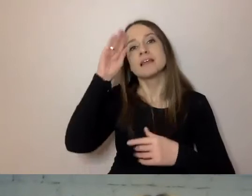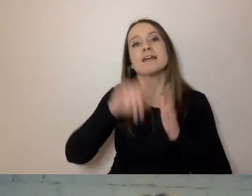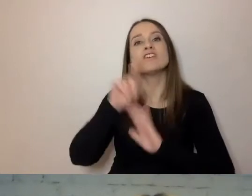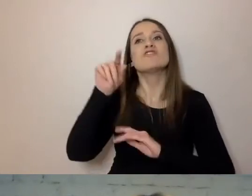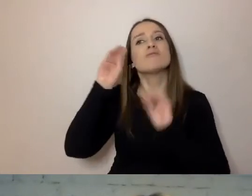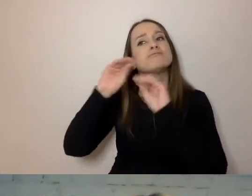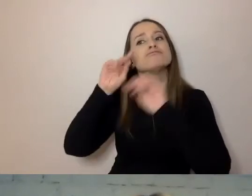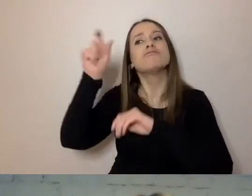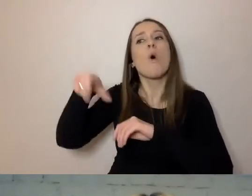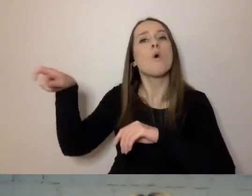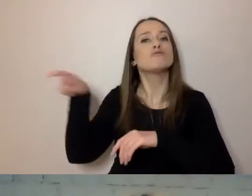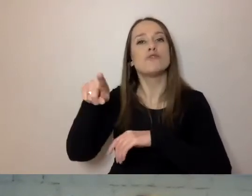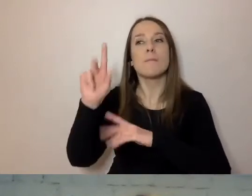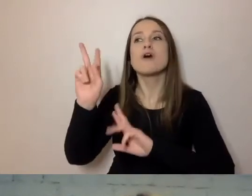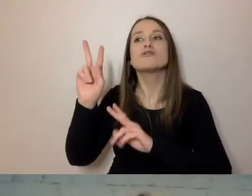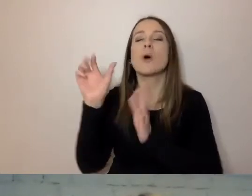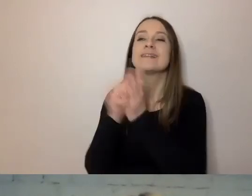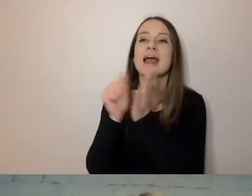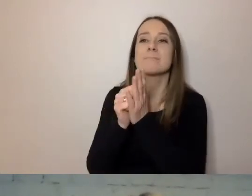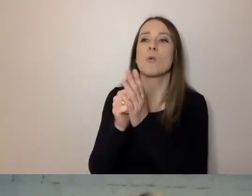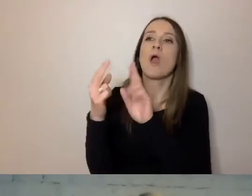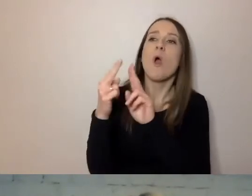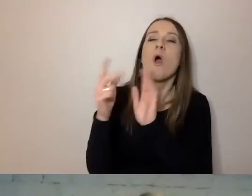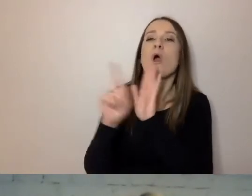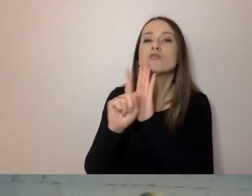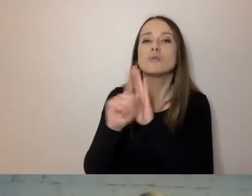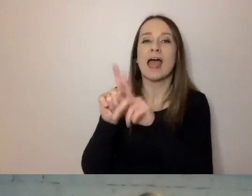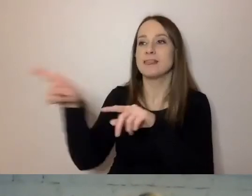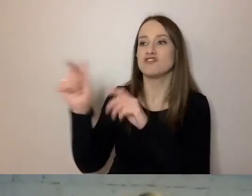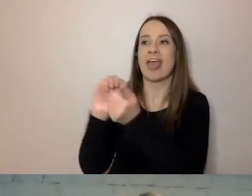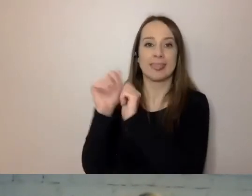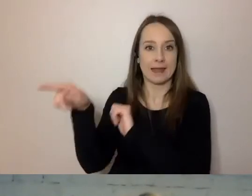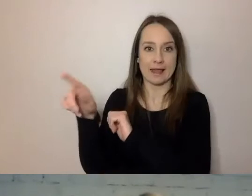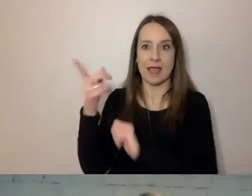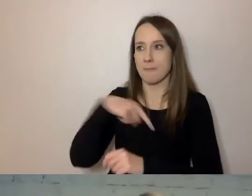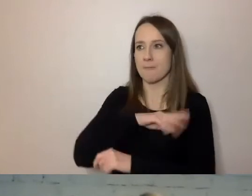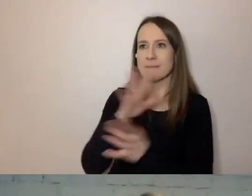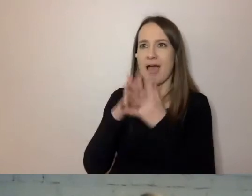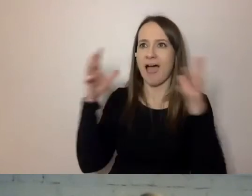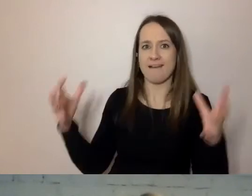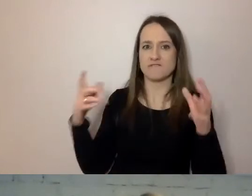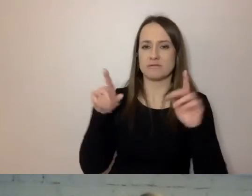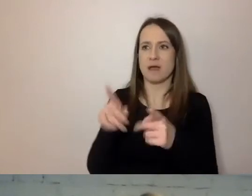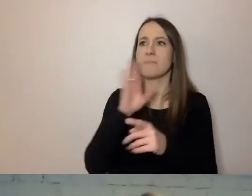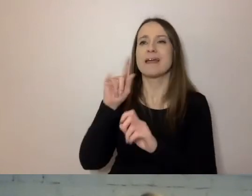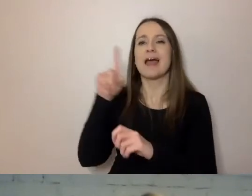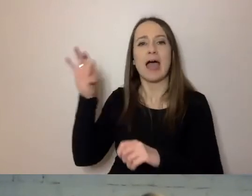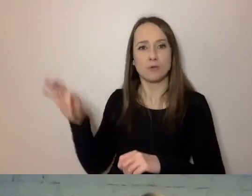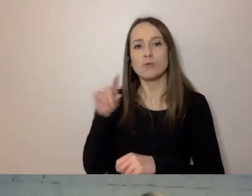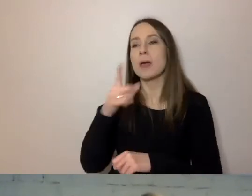Mamy dużą organizację, podobnie jak ZUS. Będzie u nas 11 trenerów i 20 konsultantów.